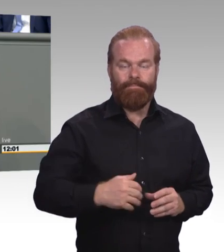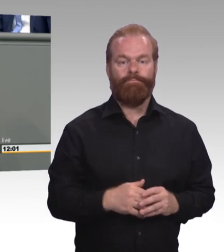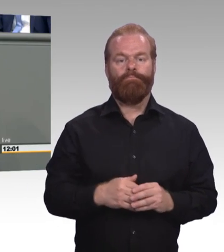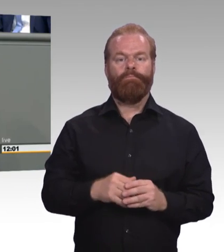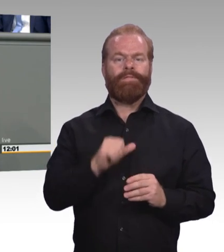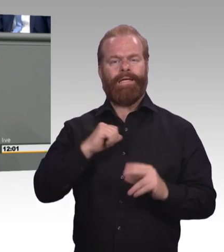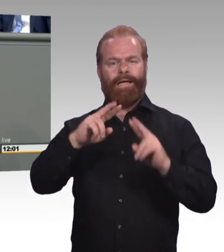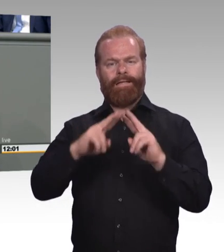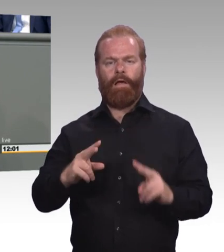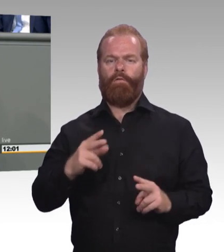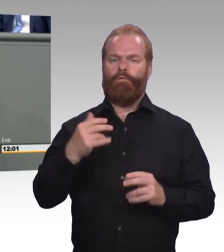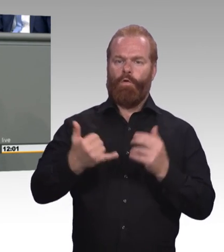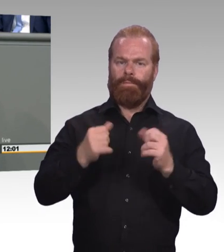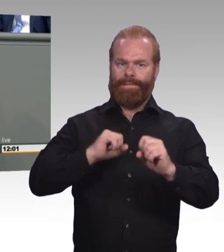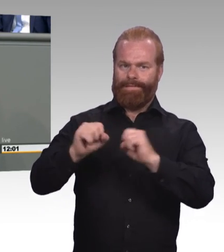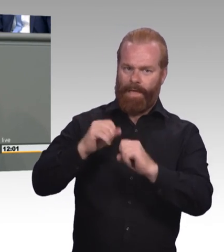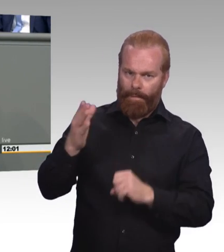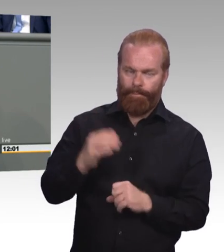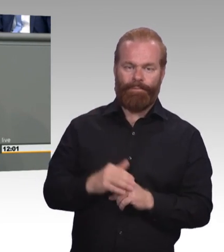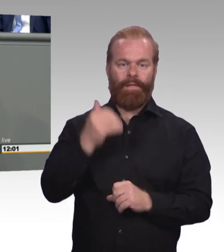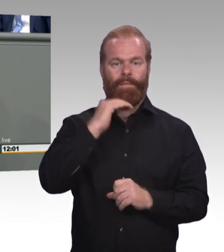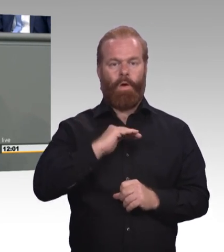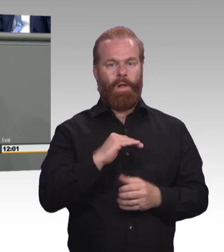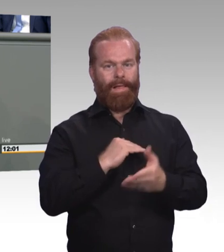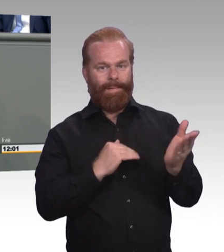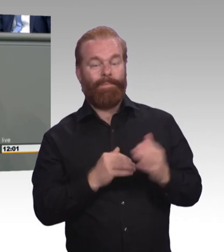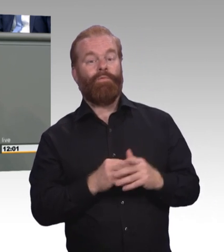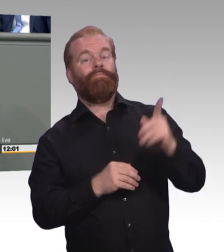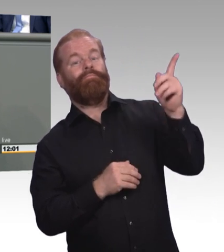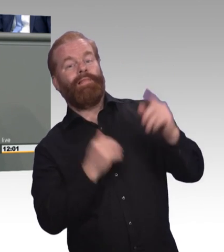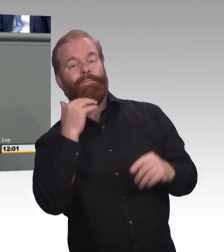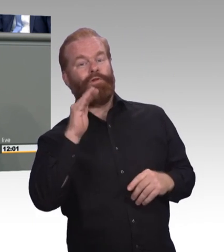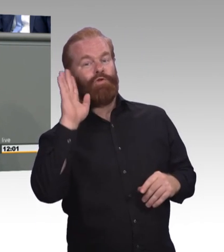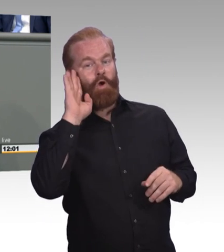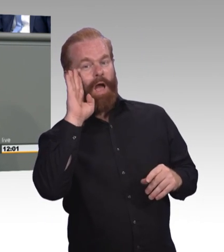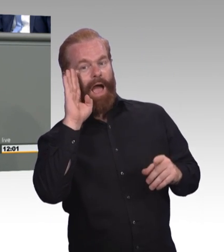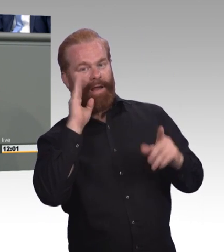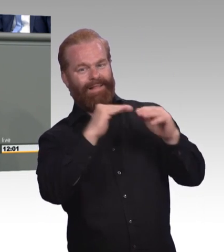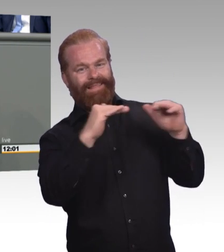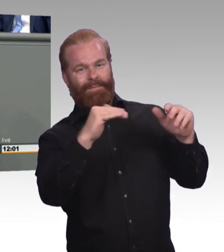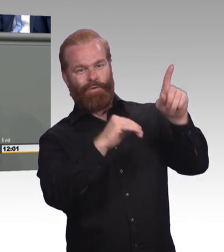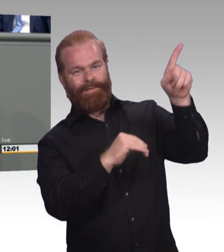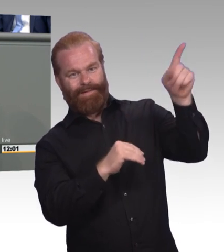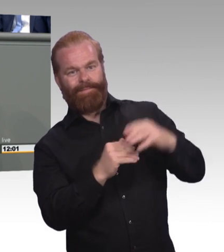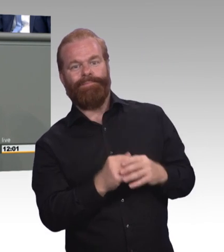des Berufsbildungsgesetzes vor. Und ich möchte eines vorweg schicken, auch wir, auch meine Fraktion, sind Fans der dualen Ausbildung.